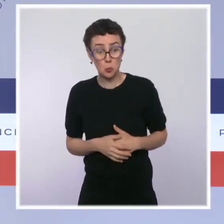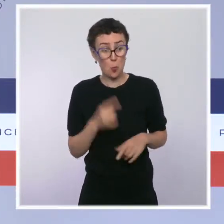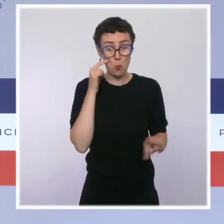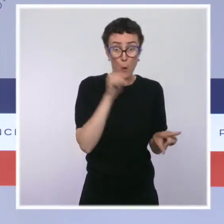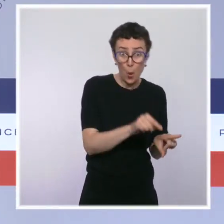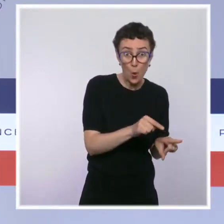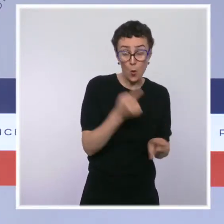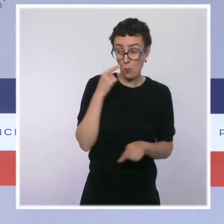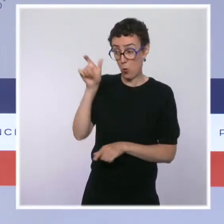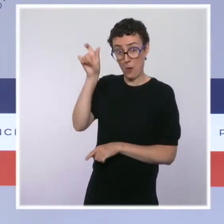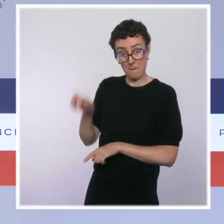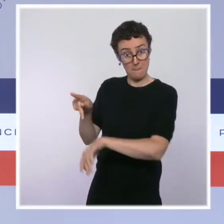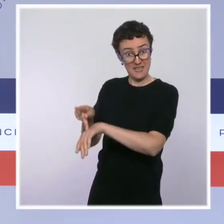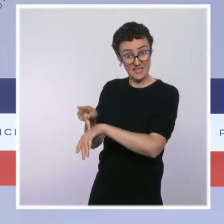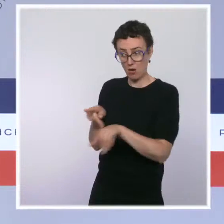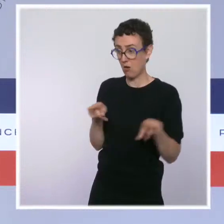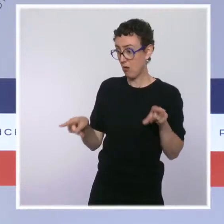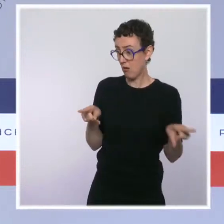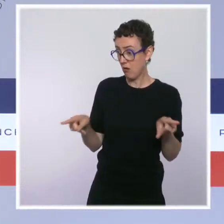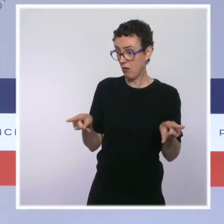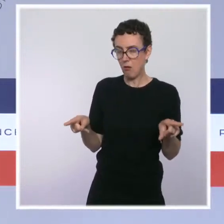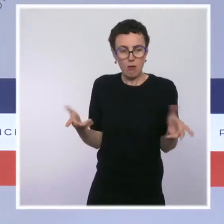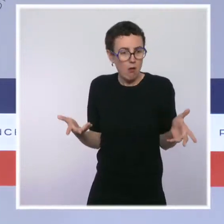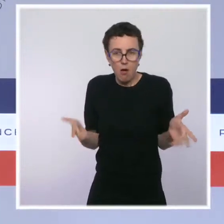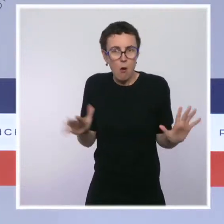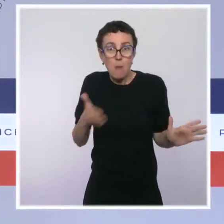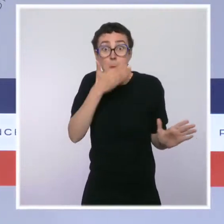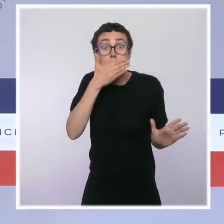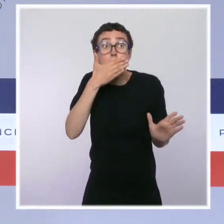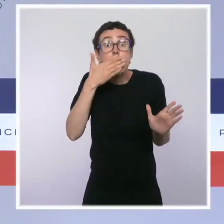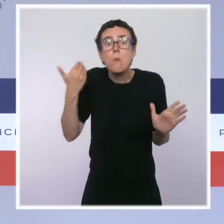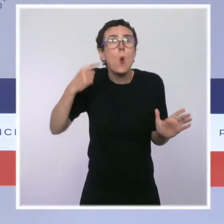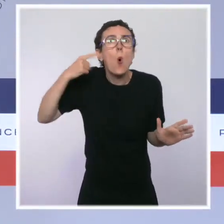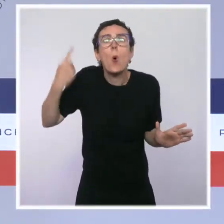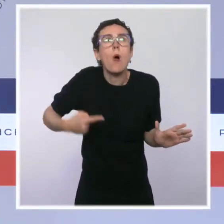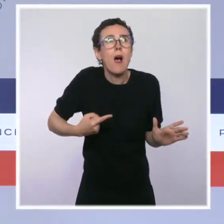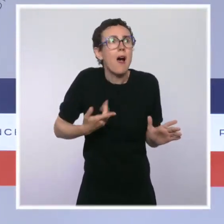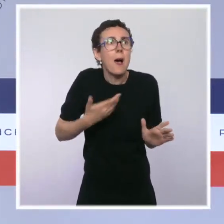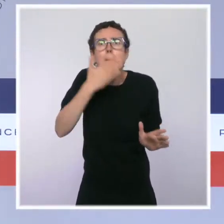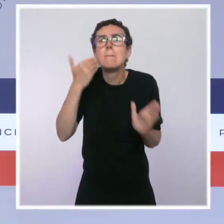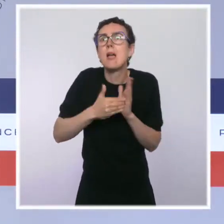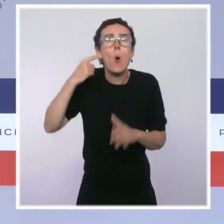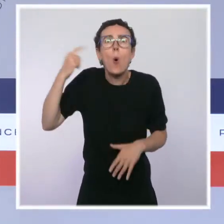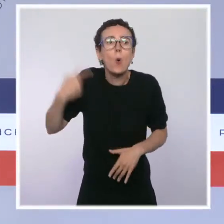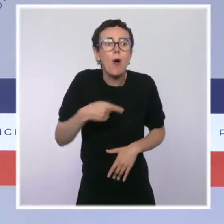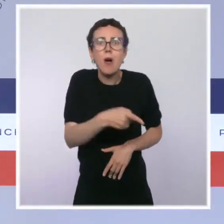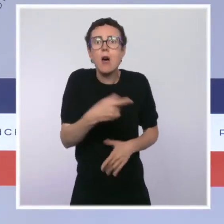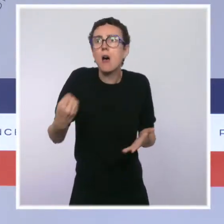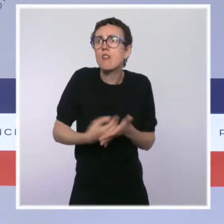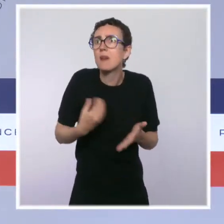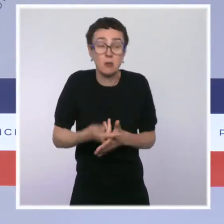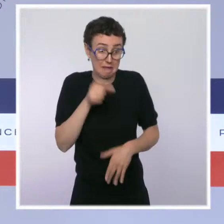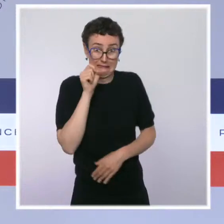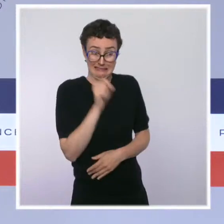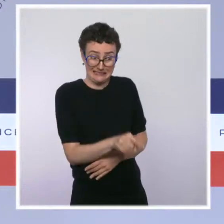il n'y a pas mieux informé que le personnel soignant vis-à-vis des risques. Nous surveillerons bien sûr au cas par cas la bonne application de